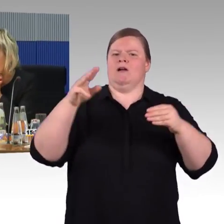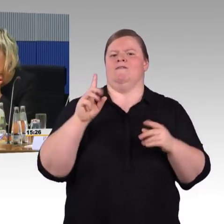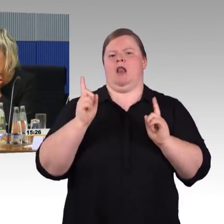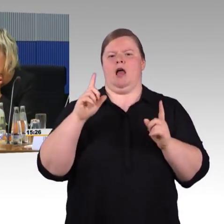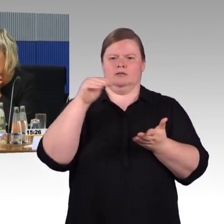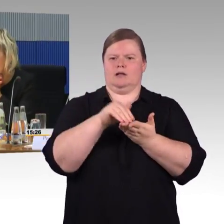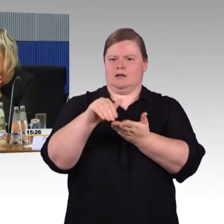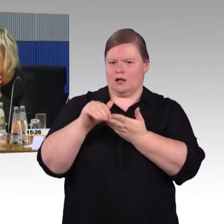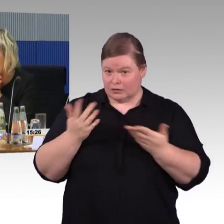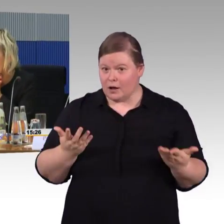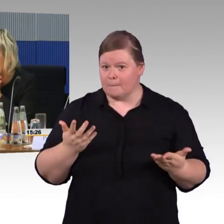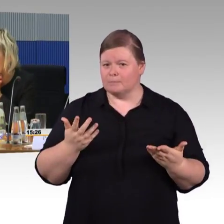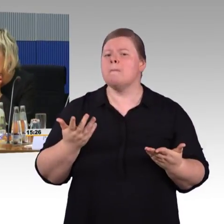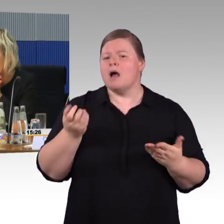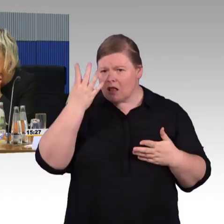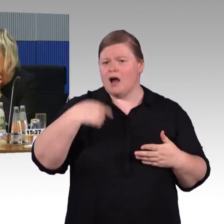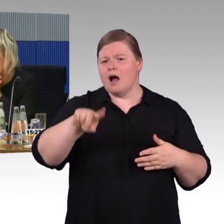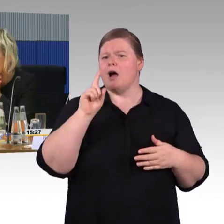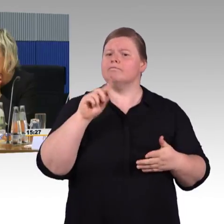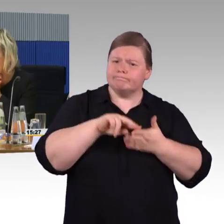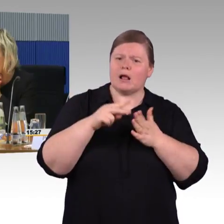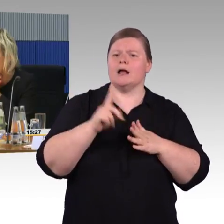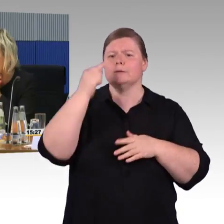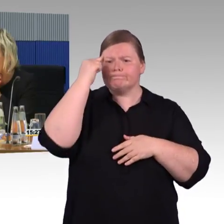(Rednerwechsel) Gut,